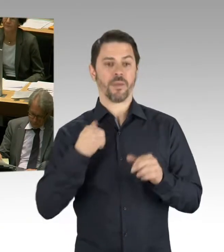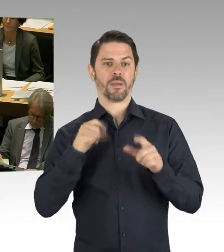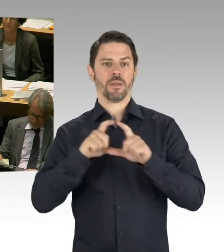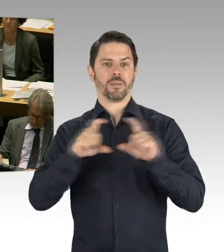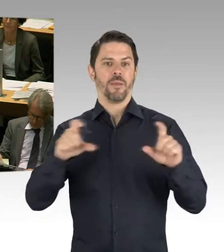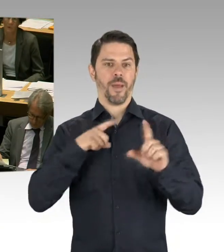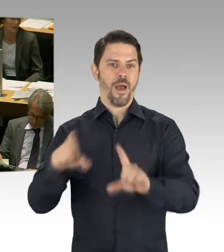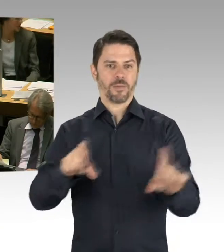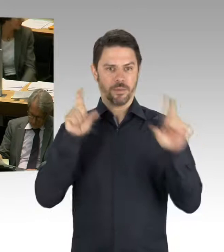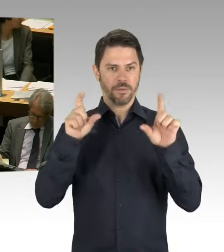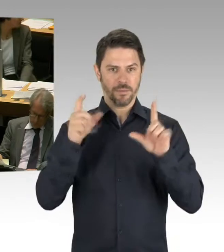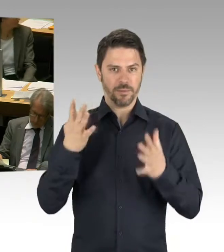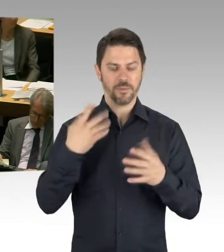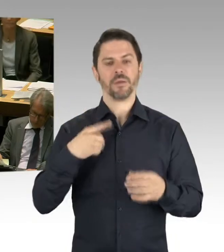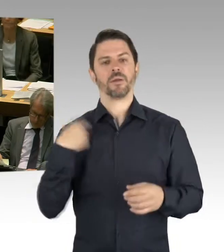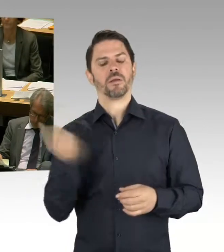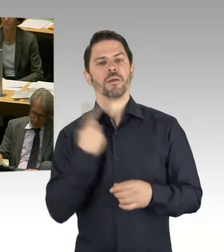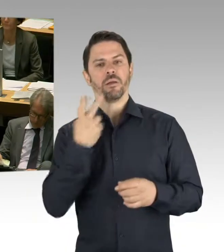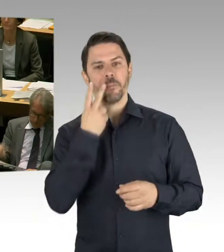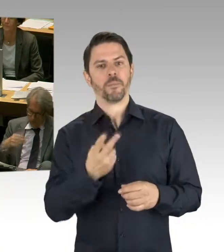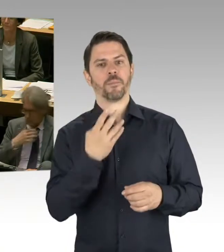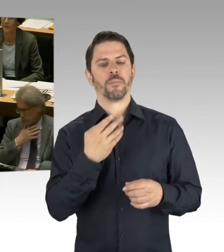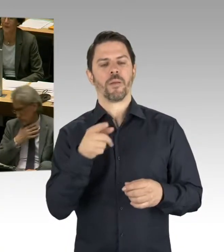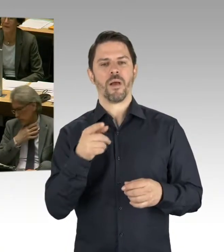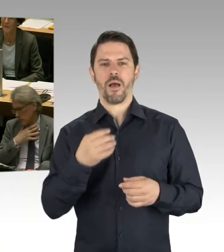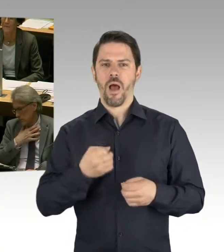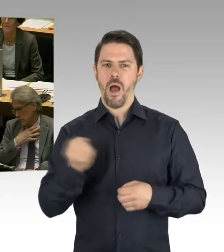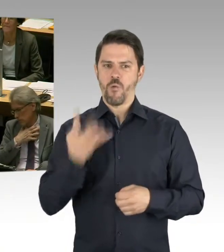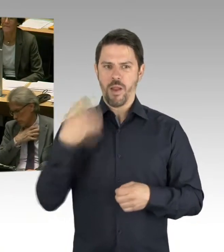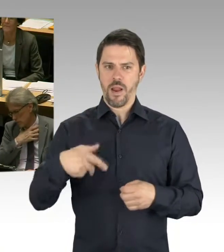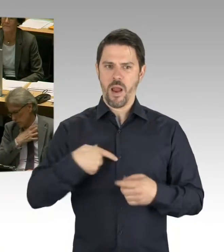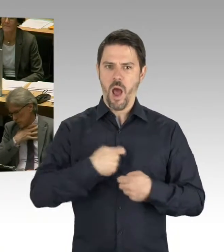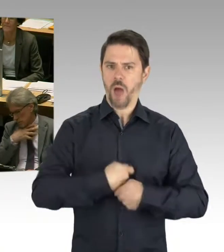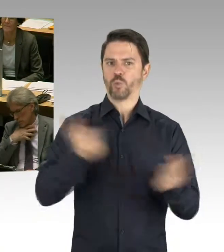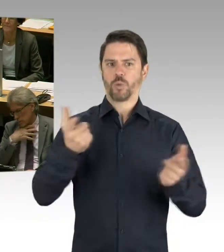ob das eben so läuft wie wir uns das mit unseren Kalkulationen eben überlegt haben.